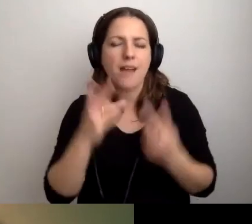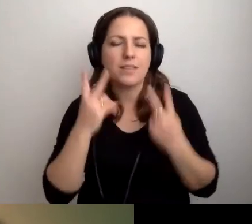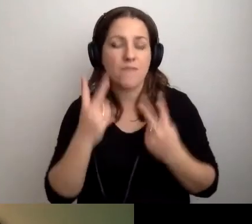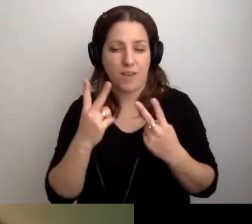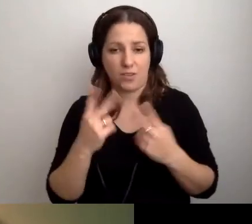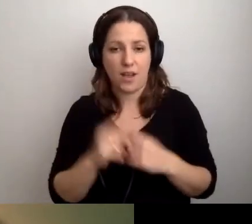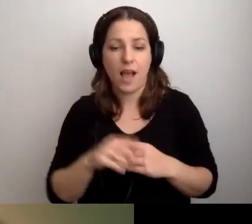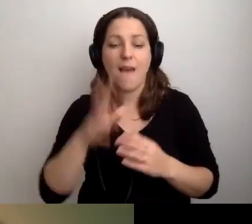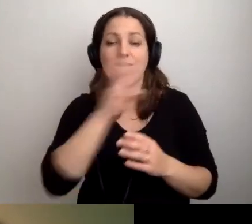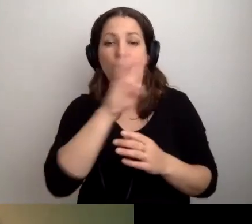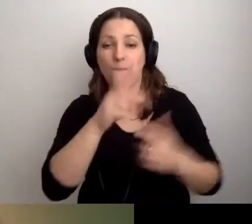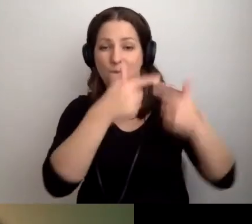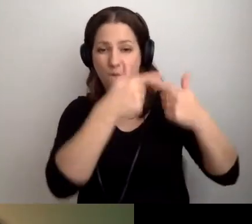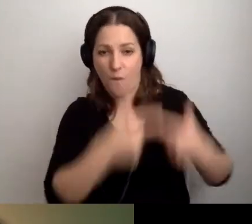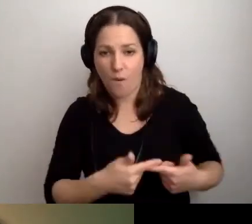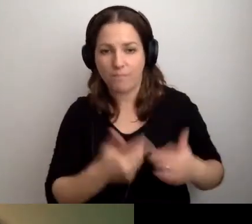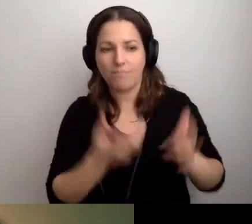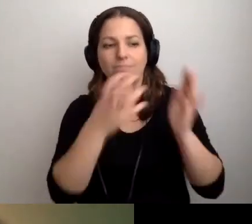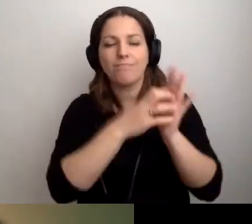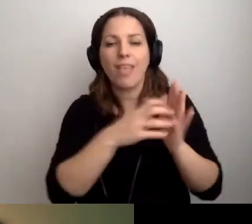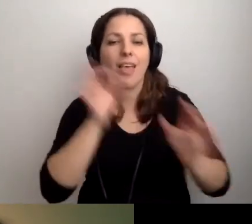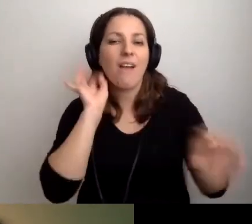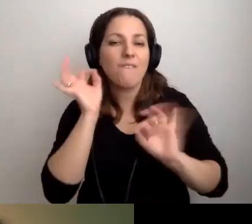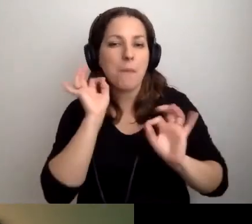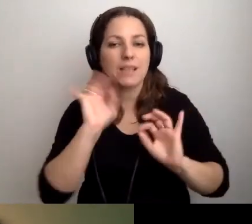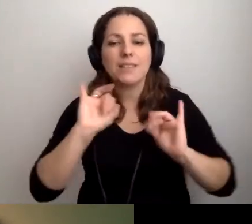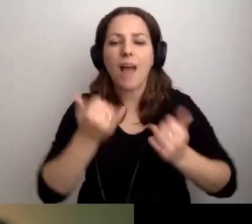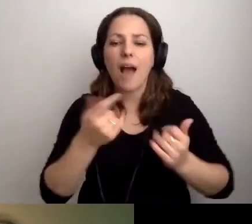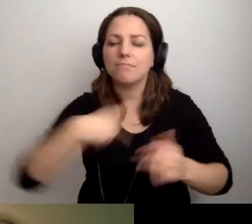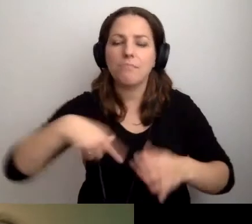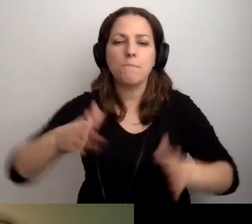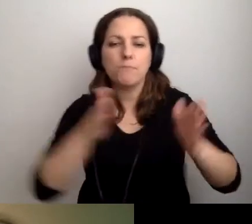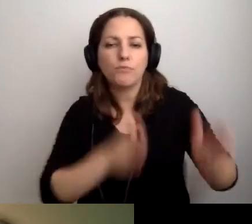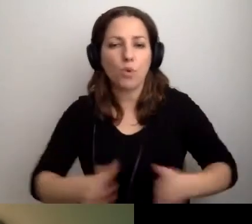Żeby na stronie internetowej były informacje o tym, jak jesteśmy przygotowani.